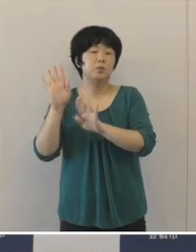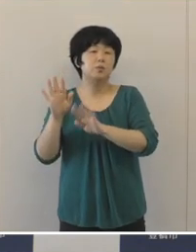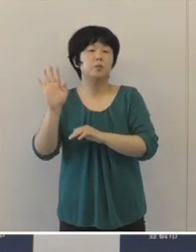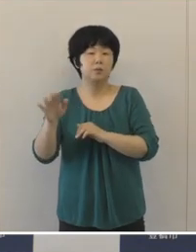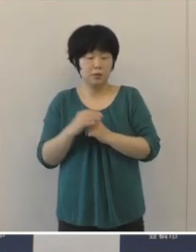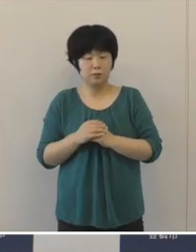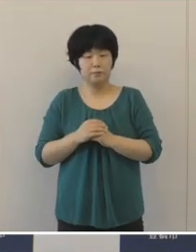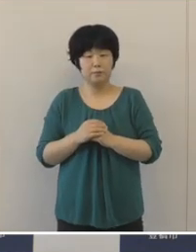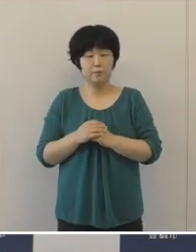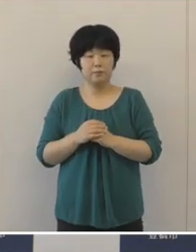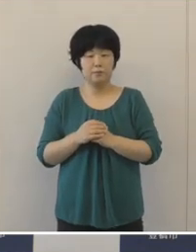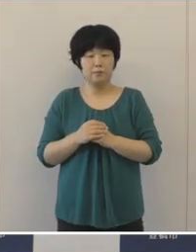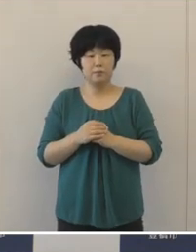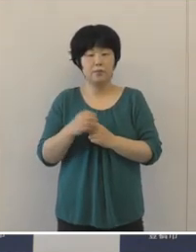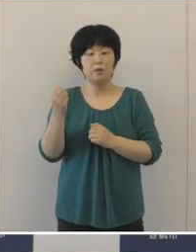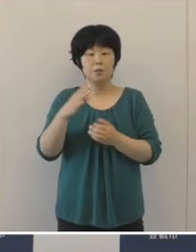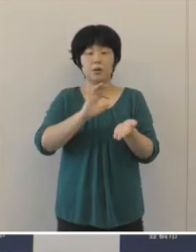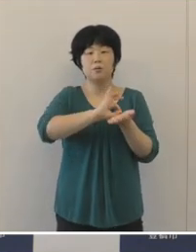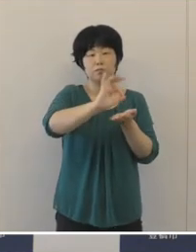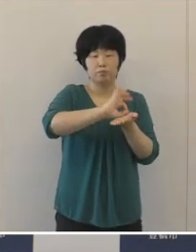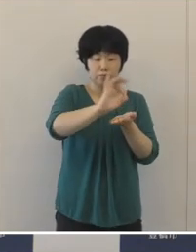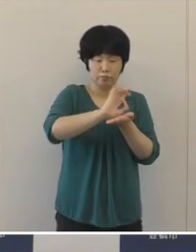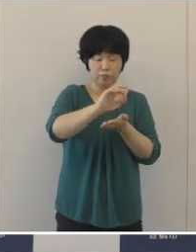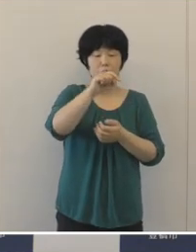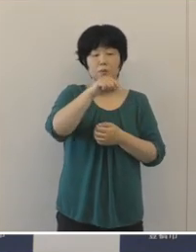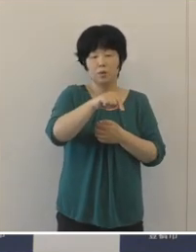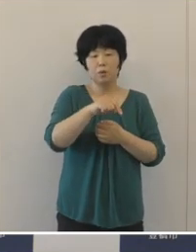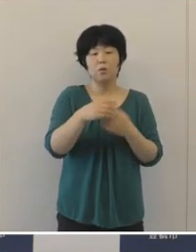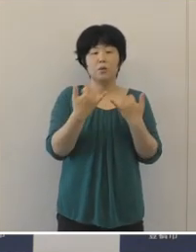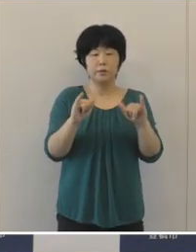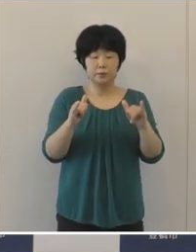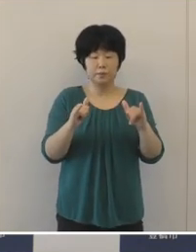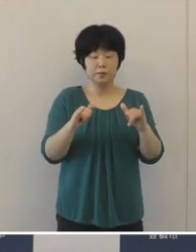一方歳出ですけれども、市民の生命と暮らしを守るために